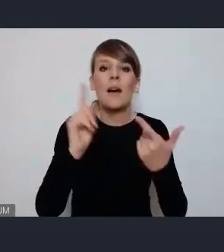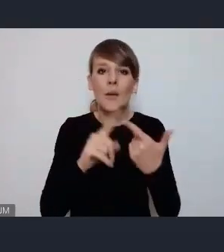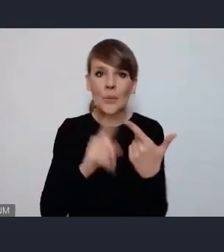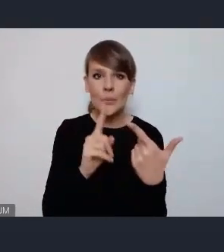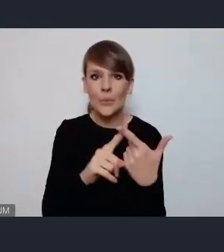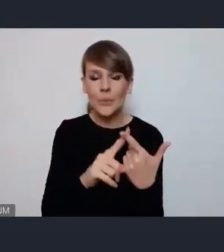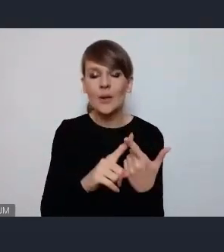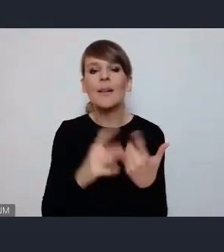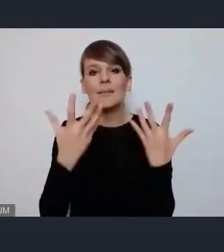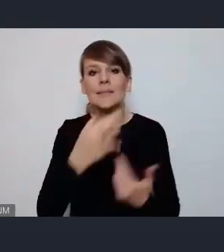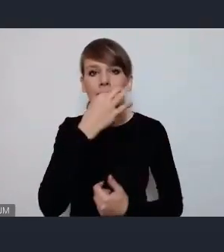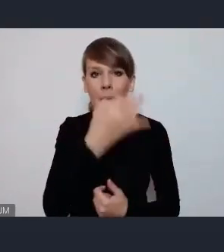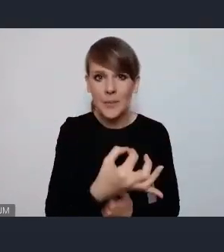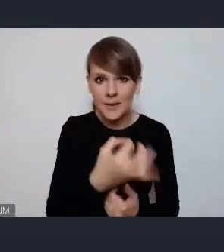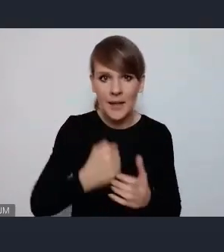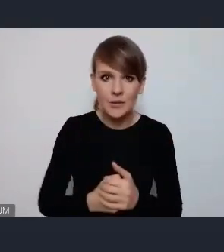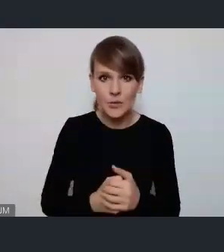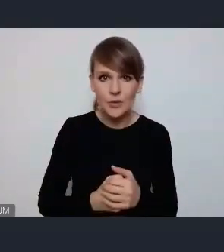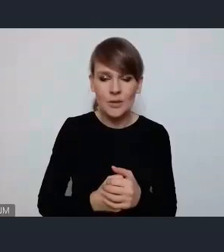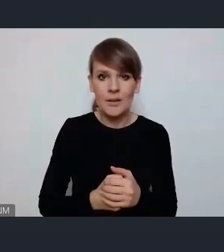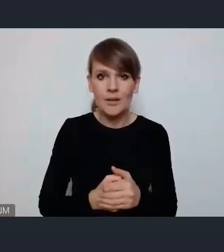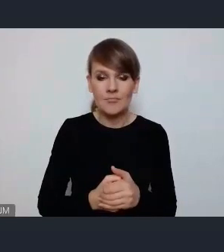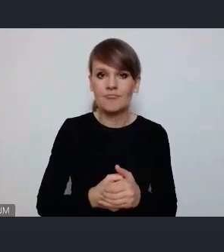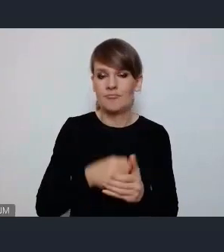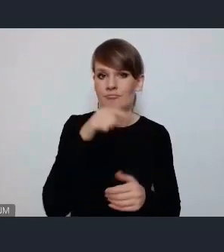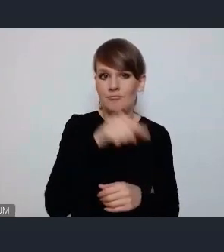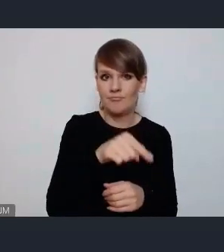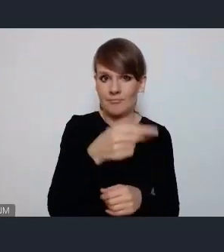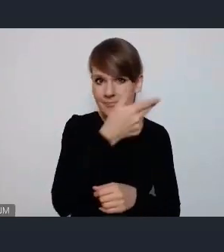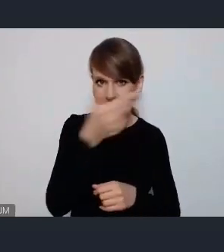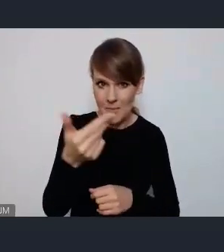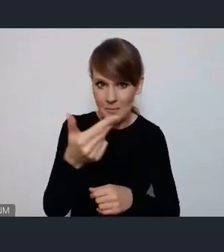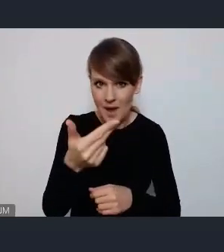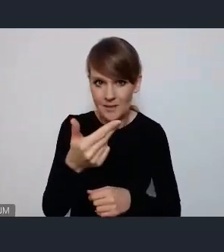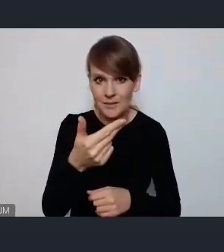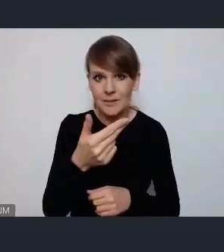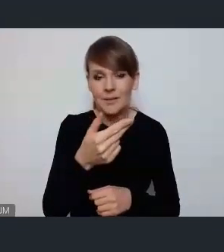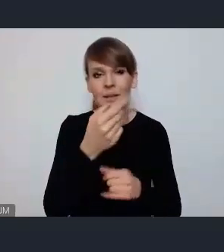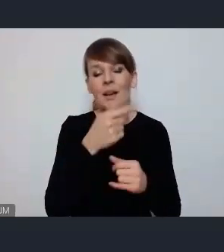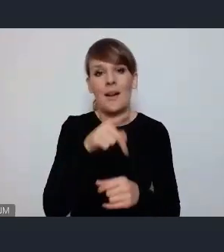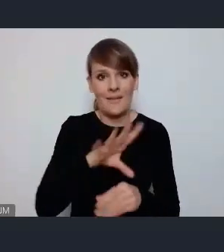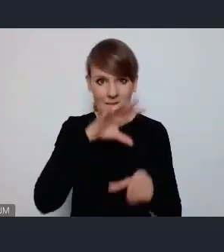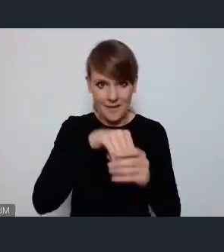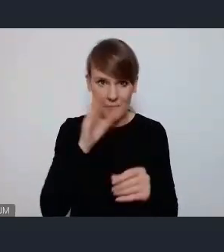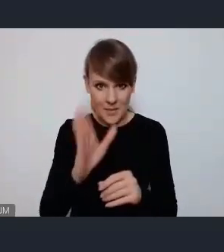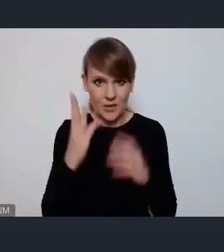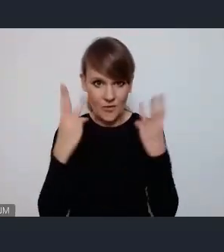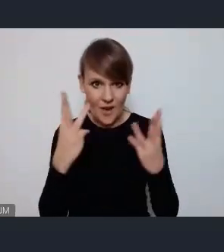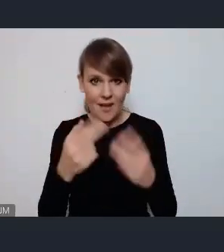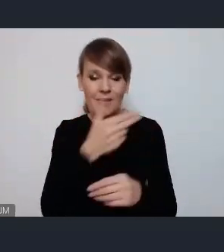o to na ile istotne w tematyce omawianej będą tematy zrównoważonej mobilności i aktywnej mobilności,